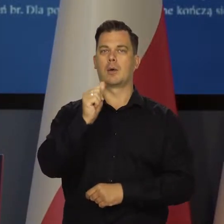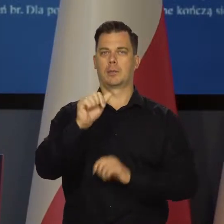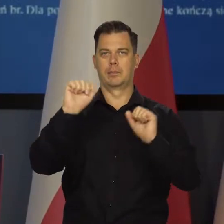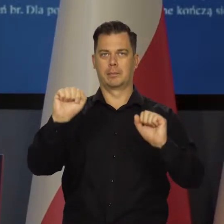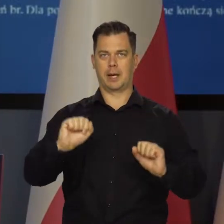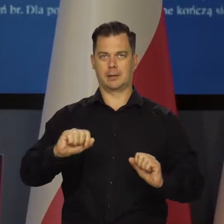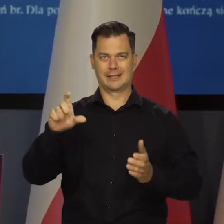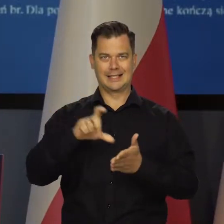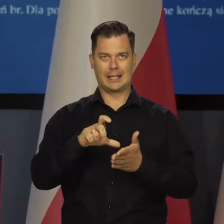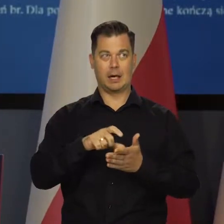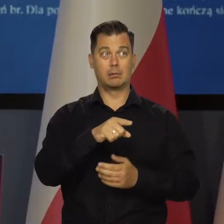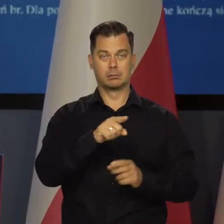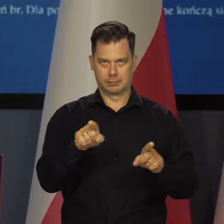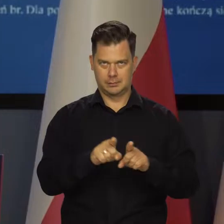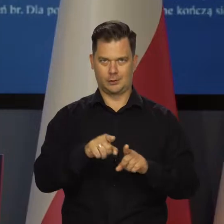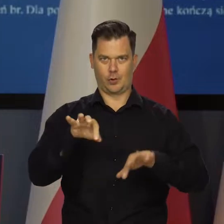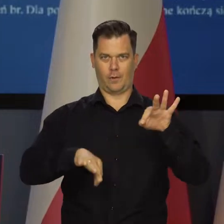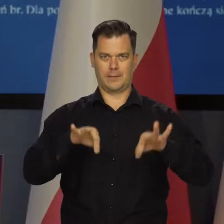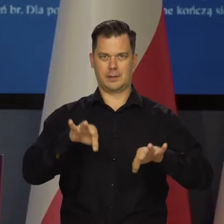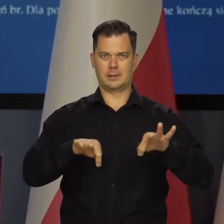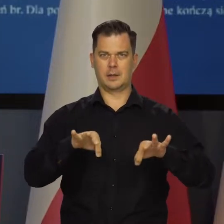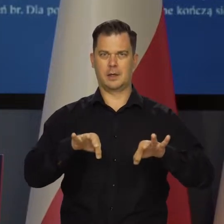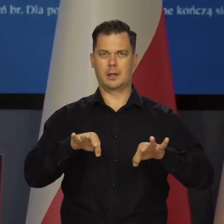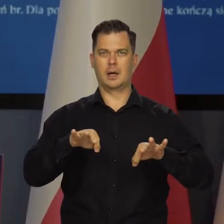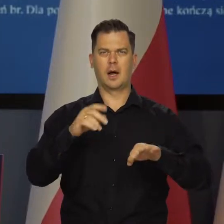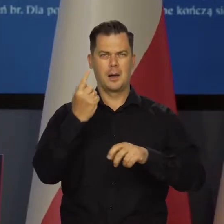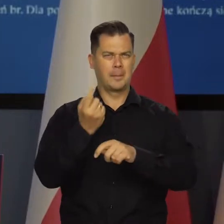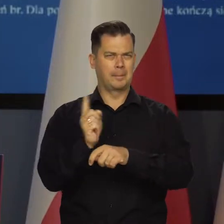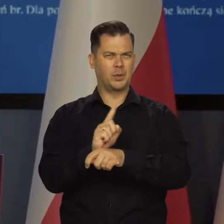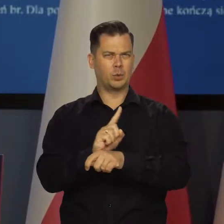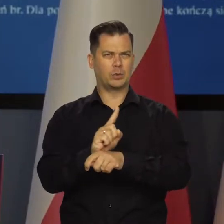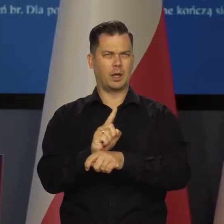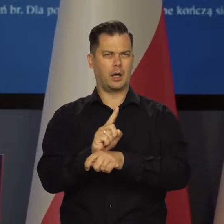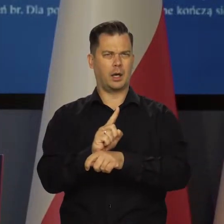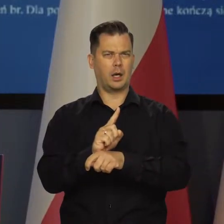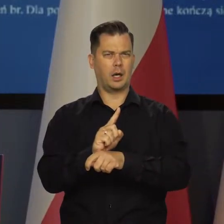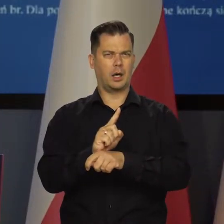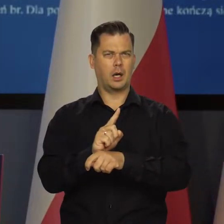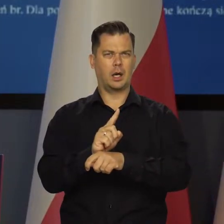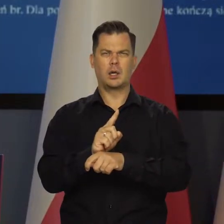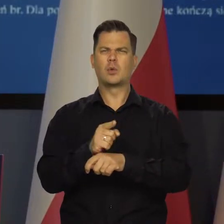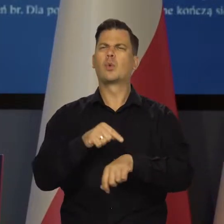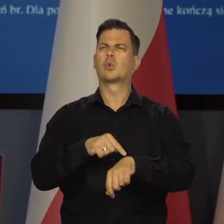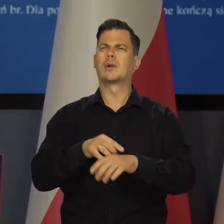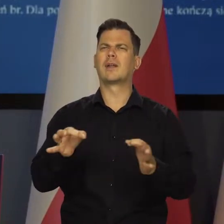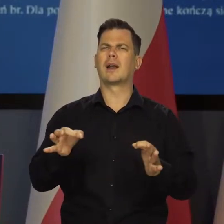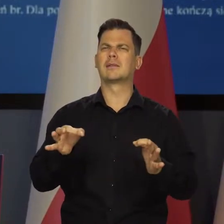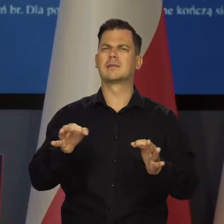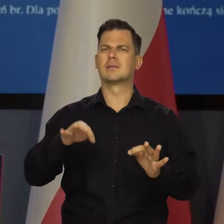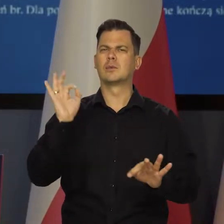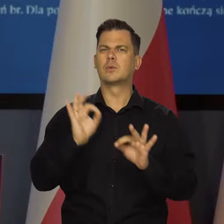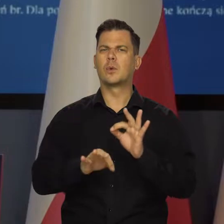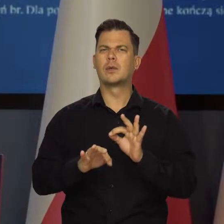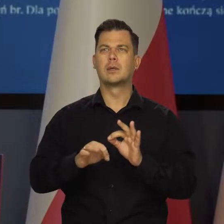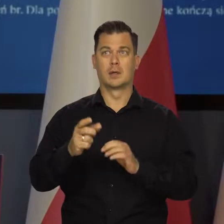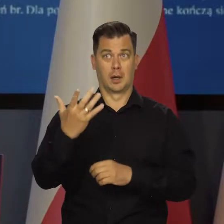Europejskiego Banku Centralnego. Za minutę zacznie się... Nie, która jest godzina teraz?